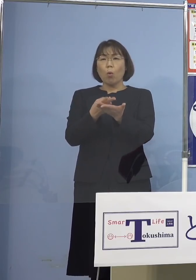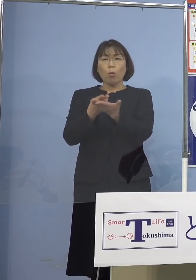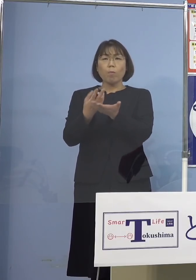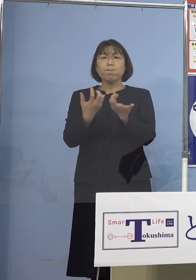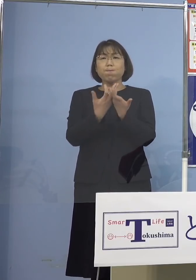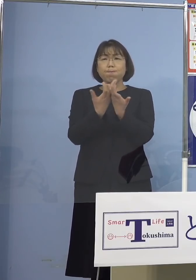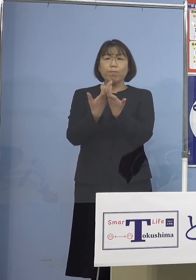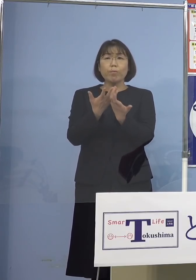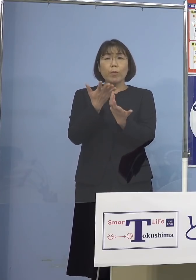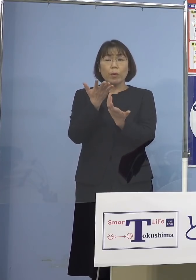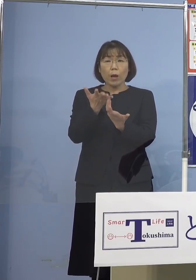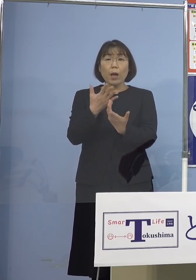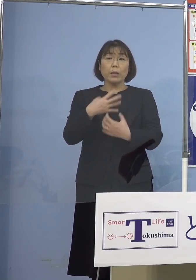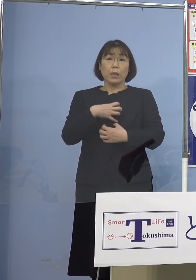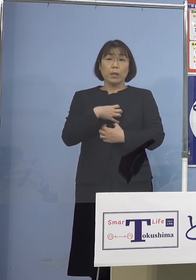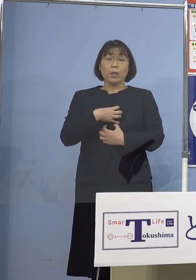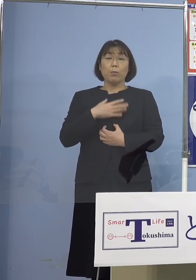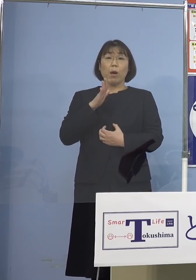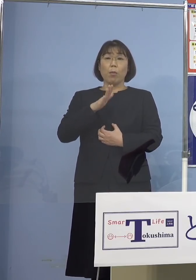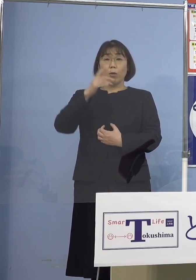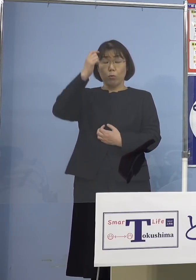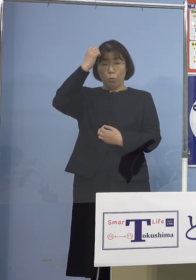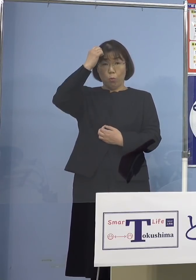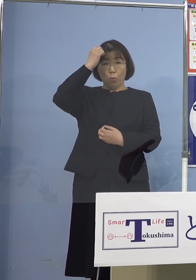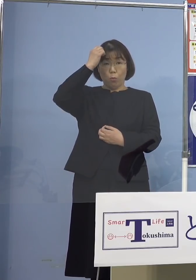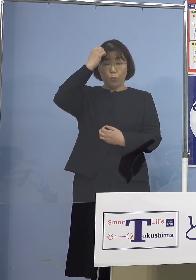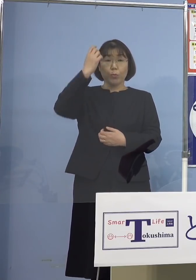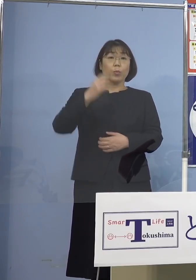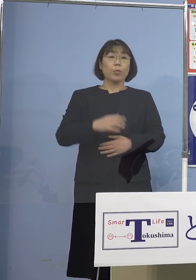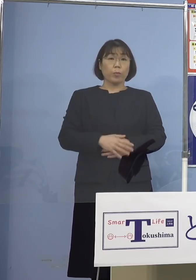心配いただいている方も 多いかと思うんですが、この辺りも